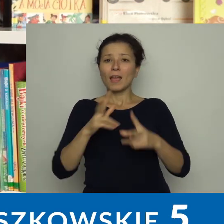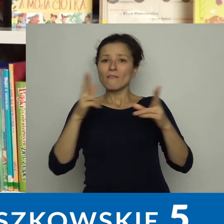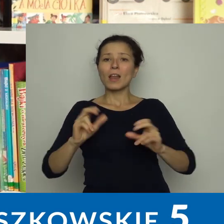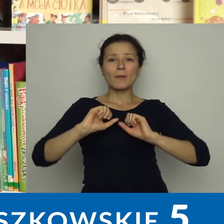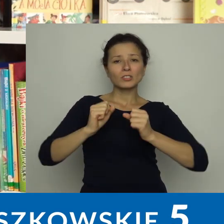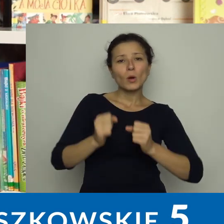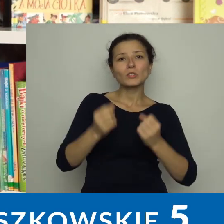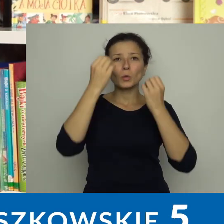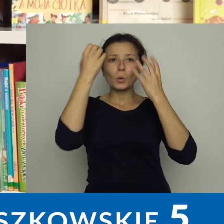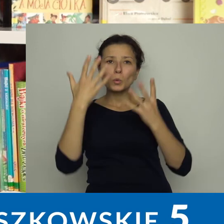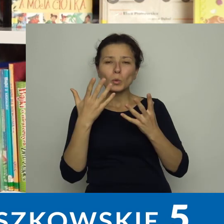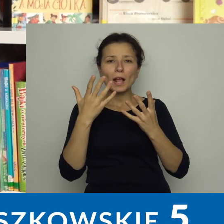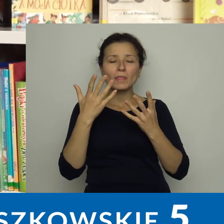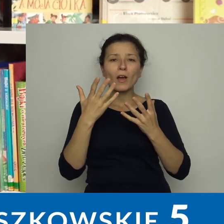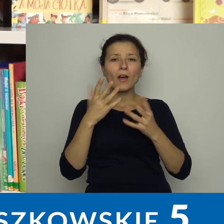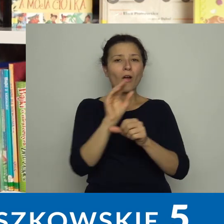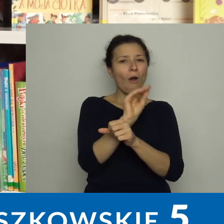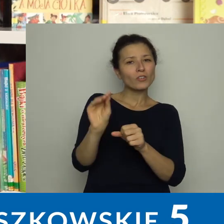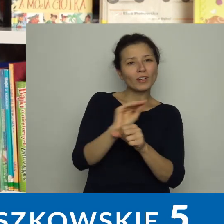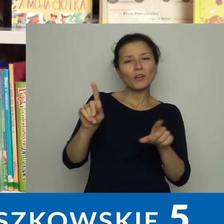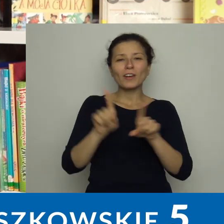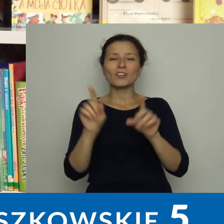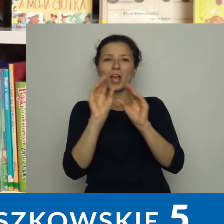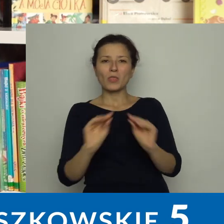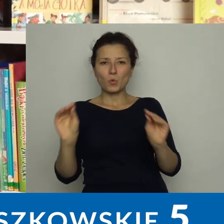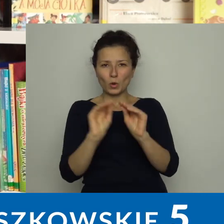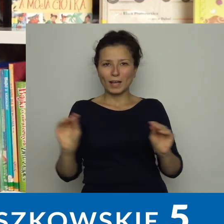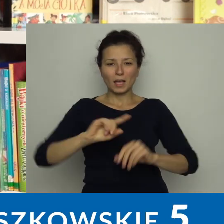W ramach działalności kulturalno-oświatowej i edukacyjnej